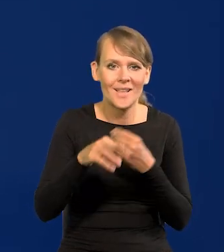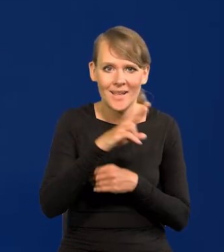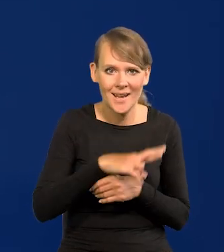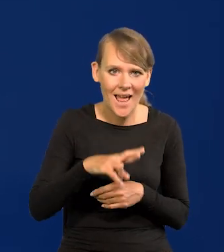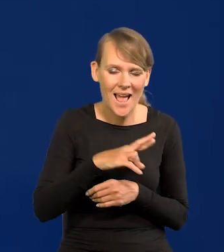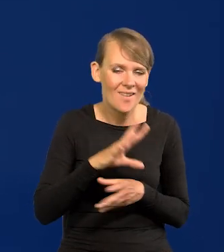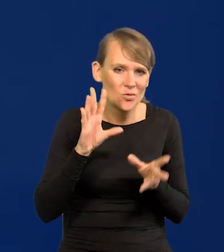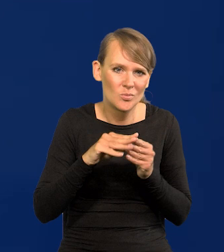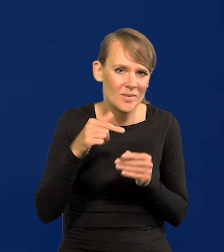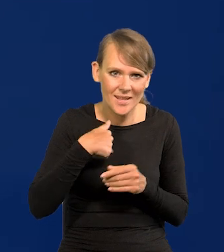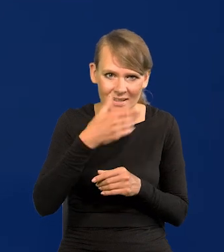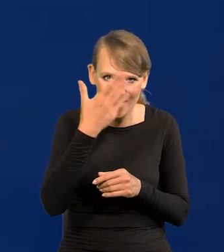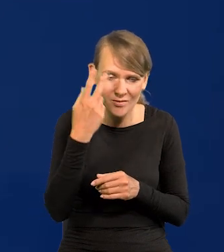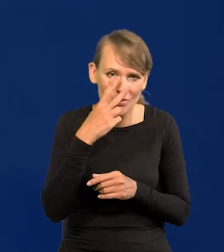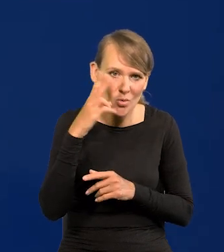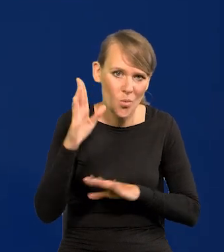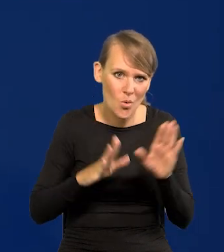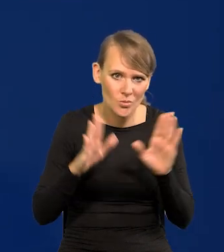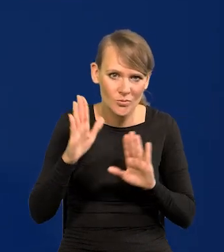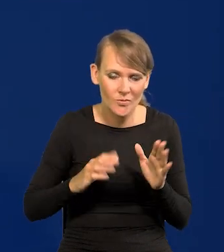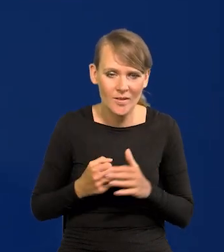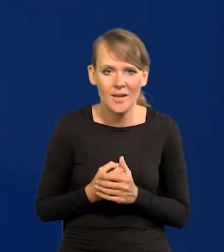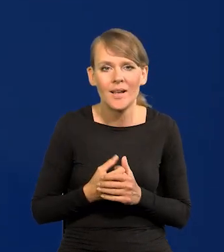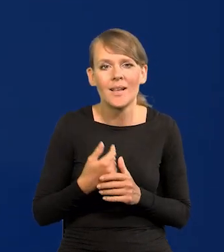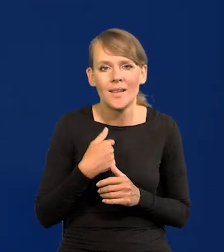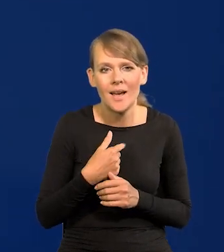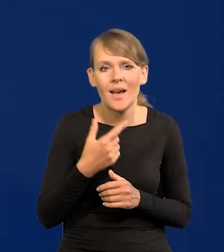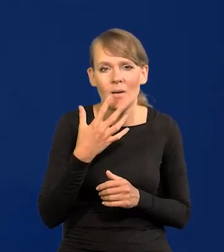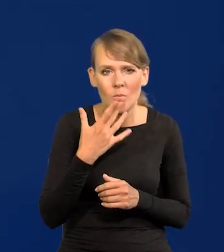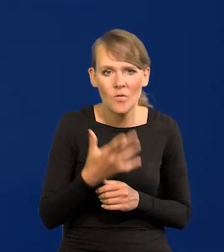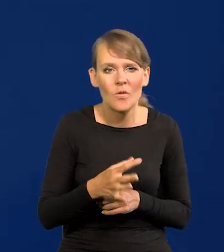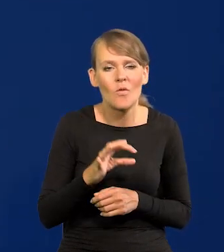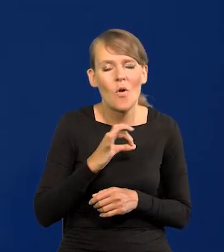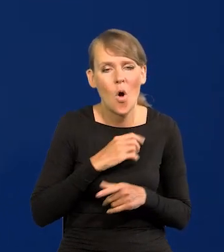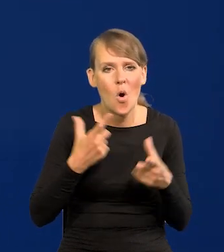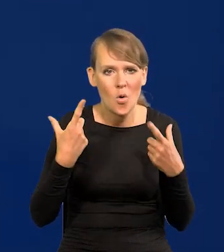W sumie nie wiem, to się okaże w głosowaniu. Ja mówiłem o swoim osobistym stanowisku.